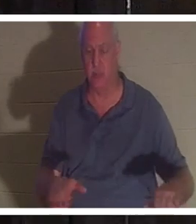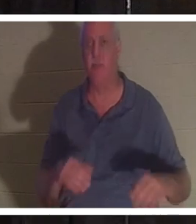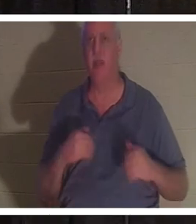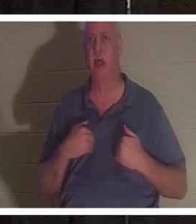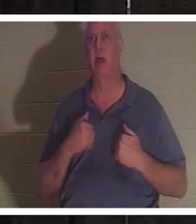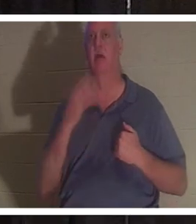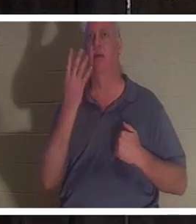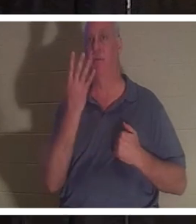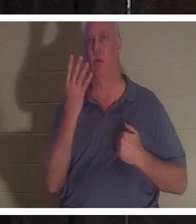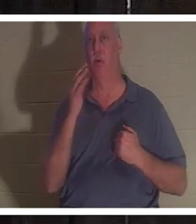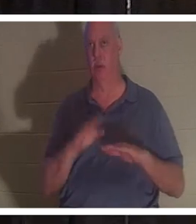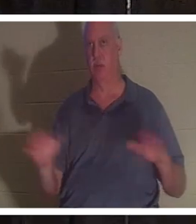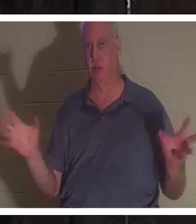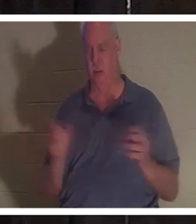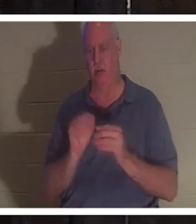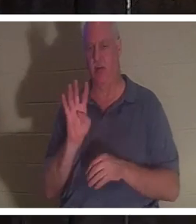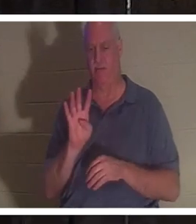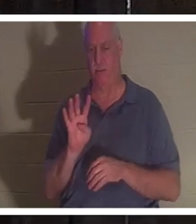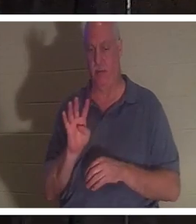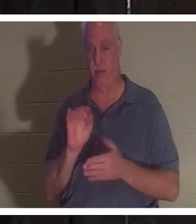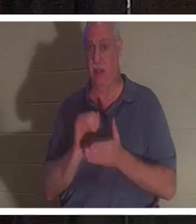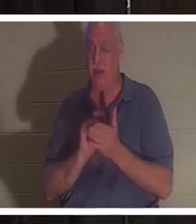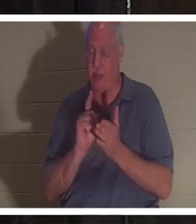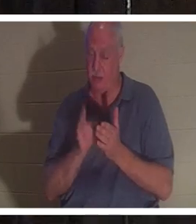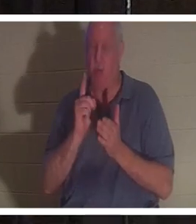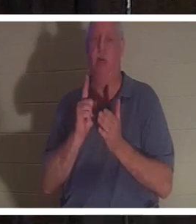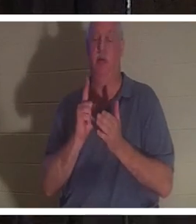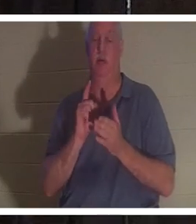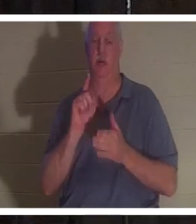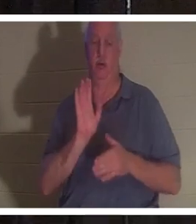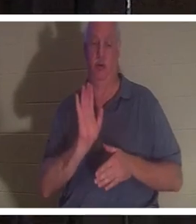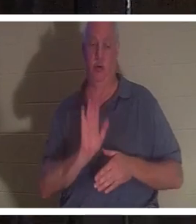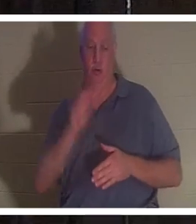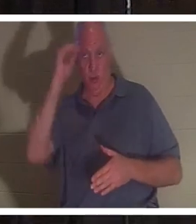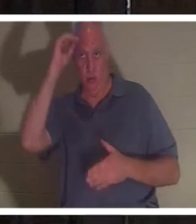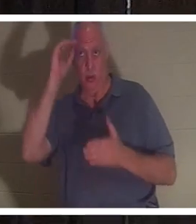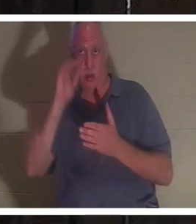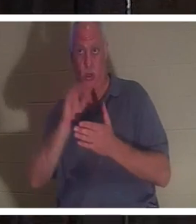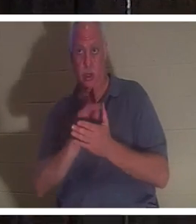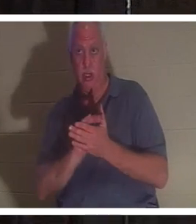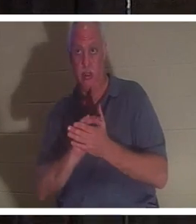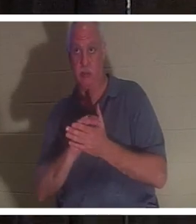. 바로 그 순간 그녀의 남편이 욕실로 들어와 화장실